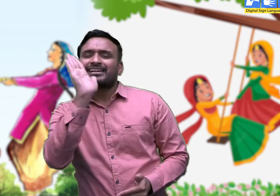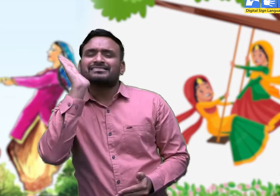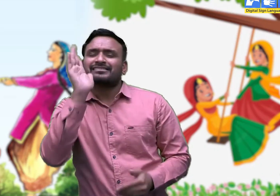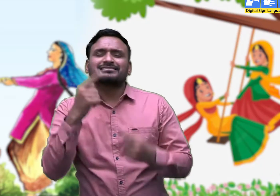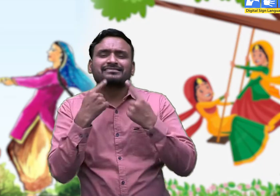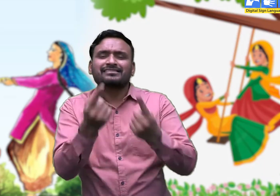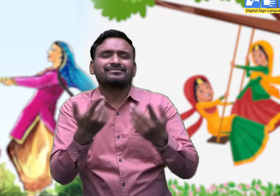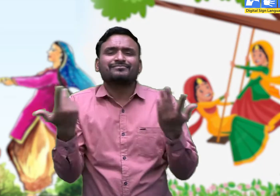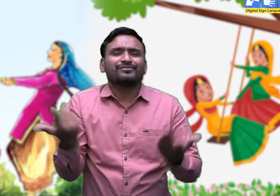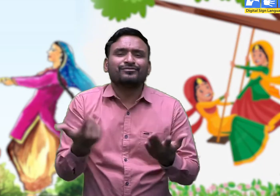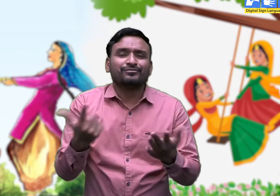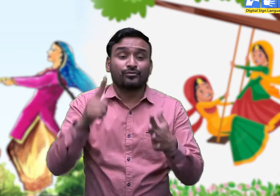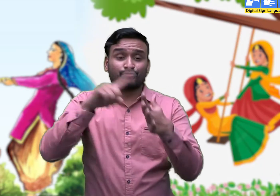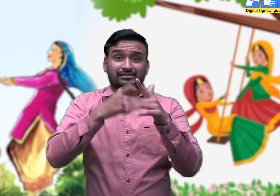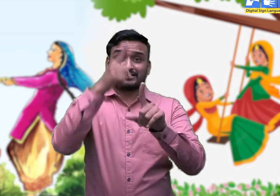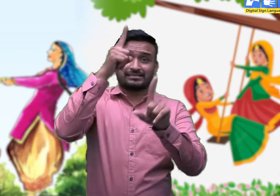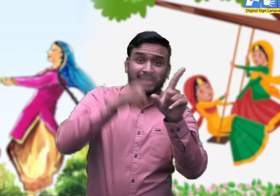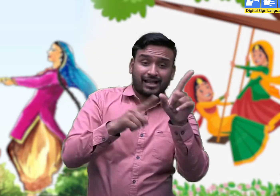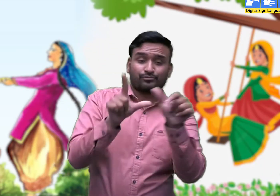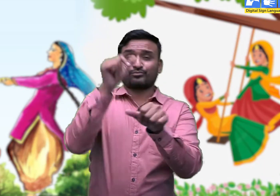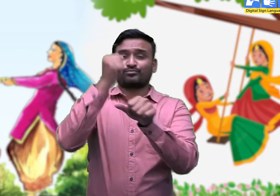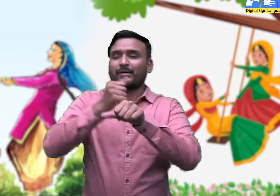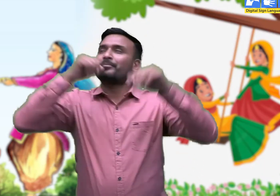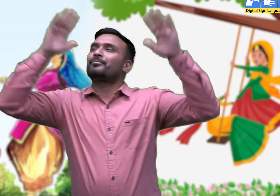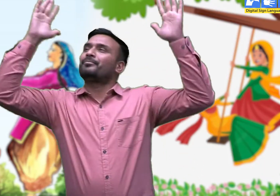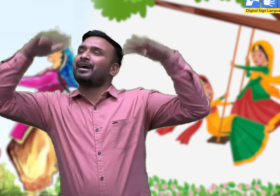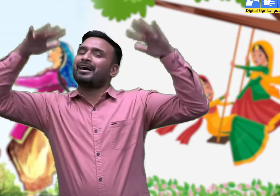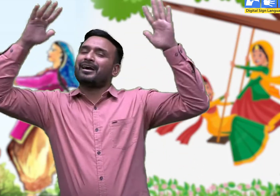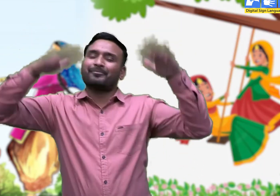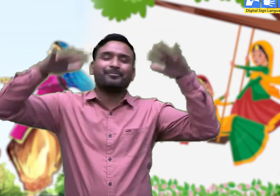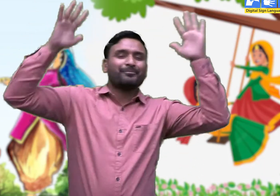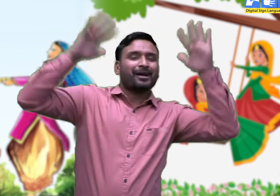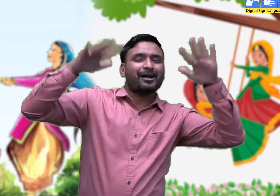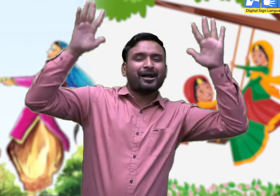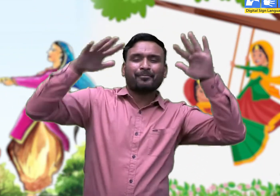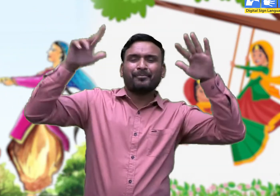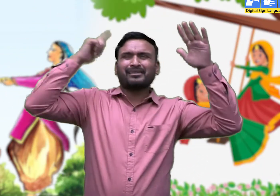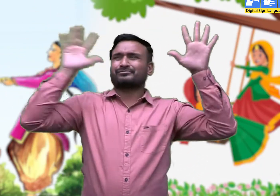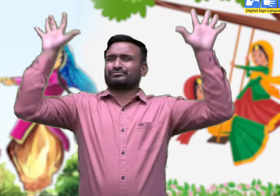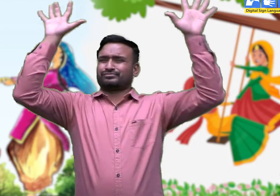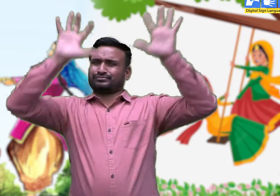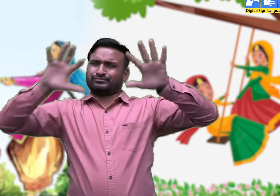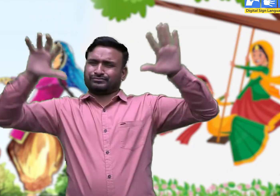सावण में बादल छाए,